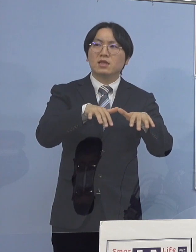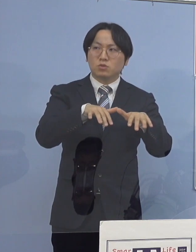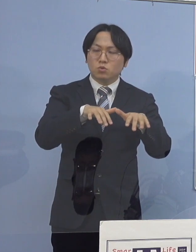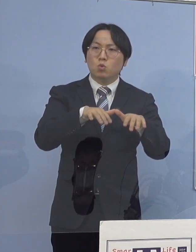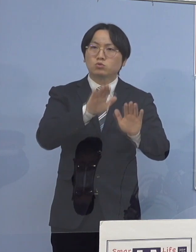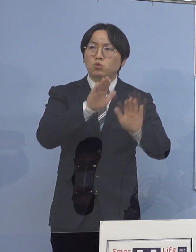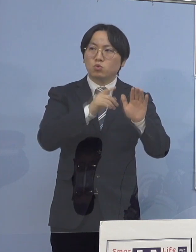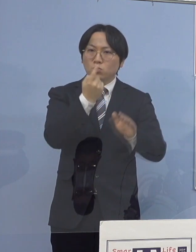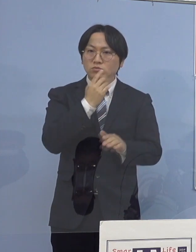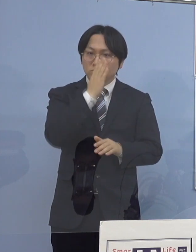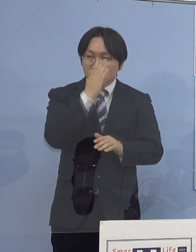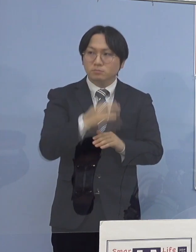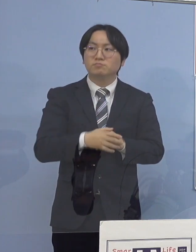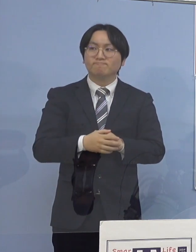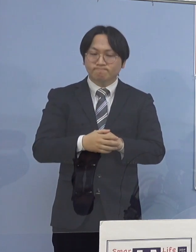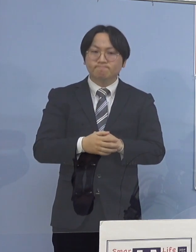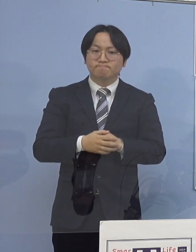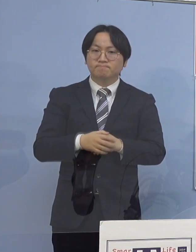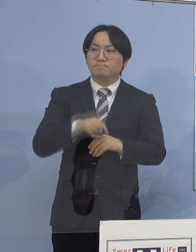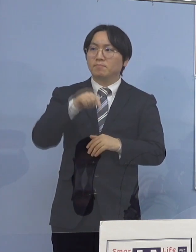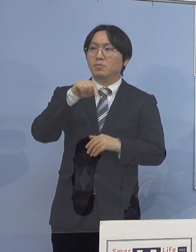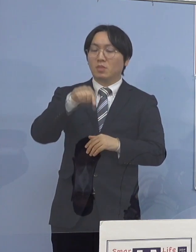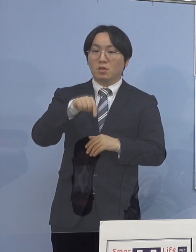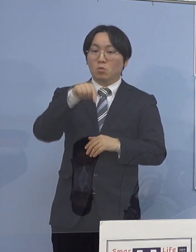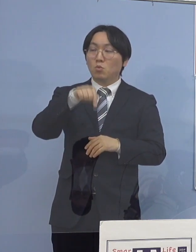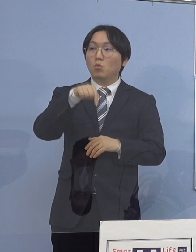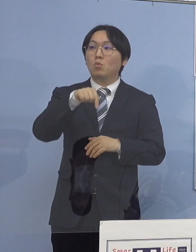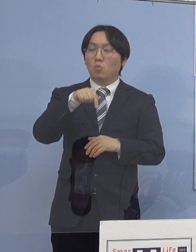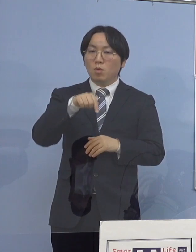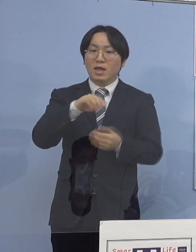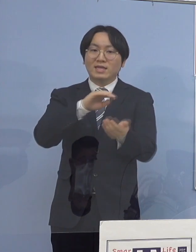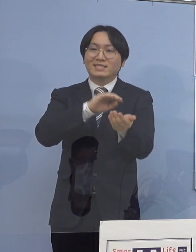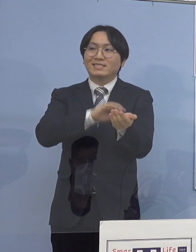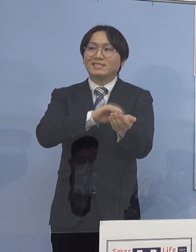（知事） こちらにつきましては医療機関ということでありまして